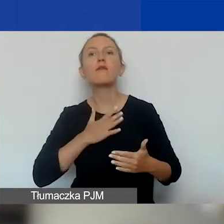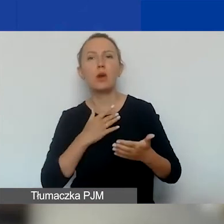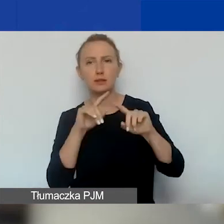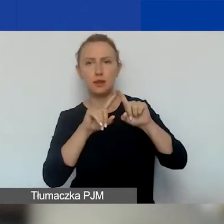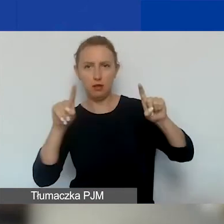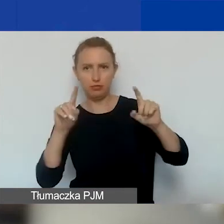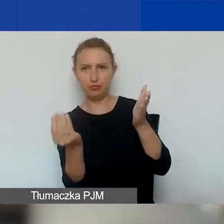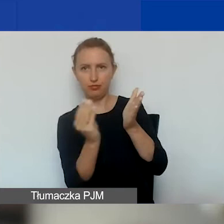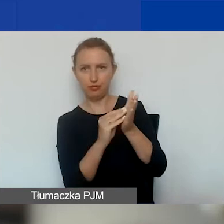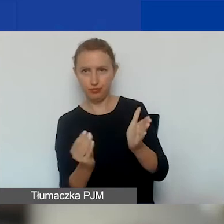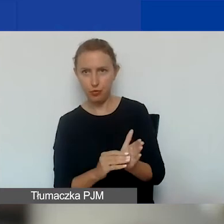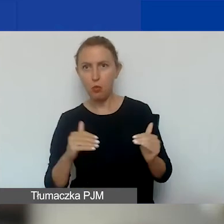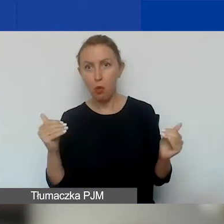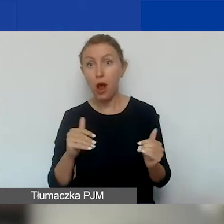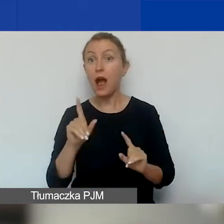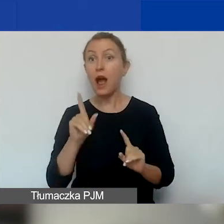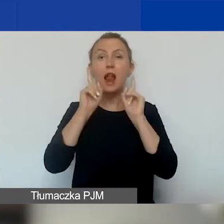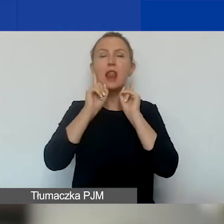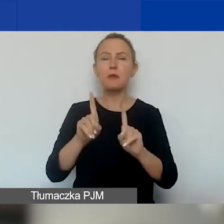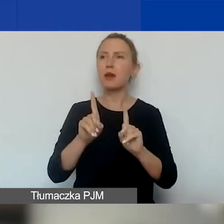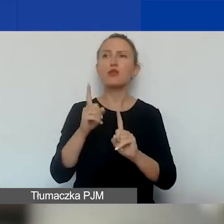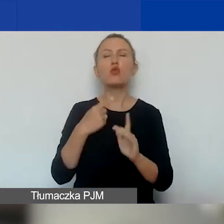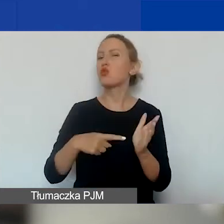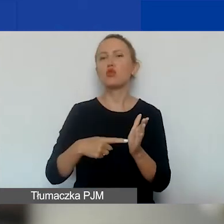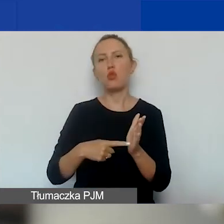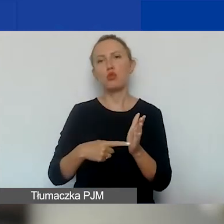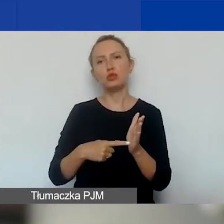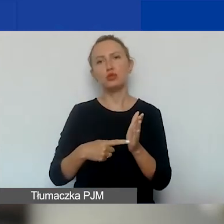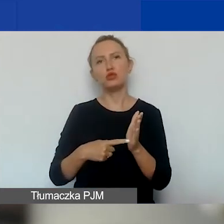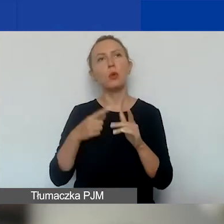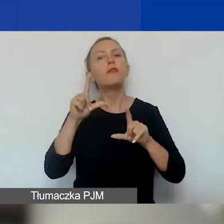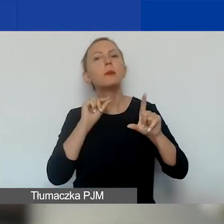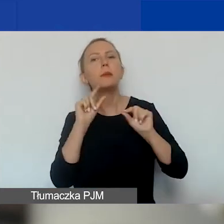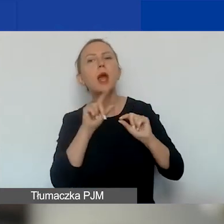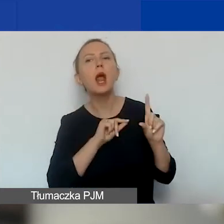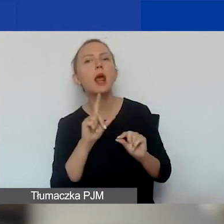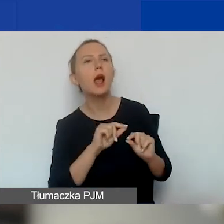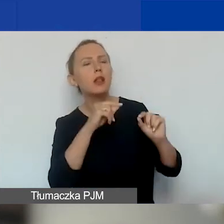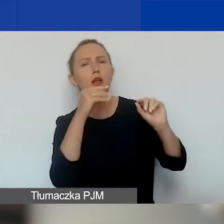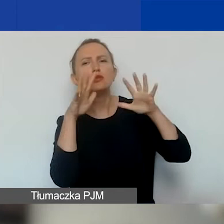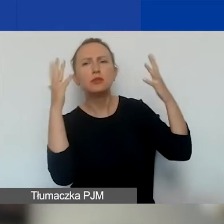Natomiast naprawdę nie chodzi o to, by wybierać jak najwięcej wskaźników.